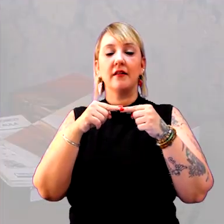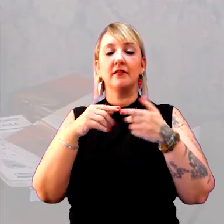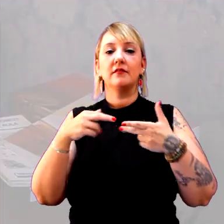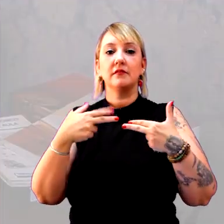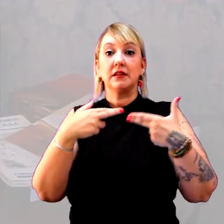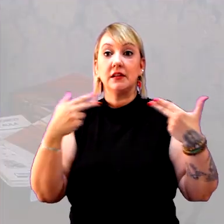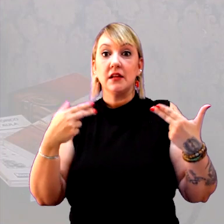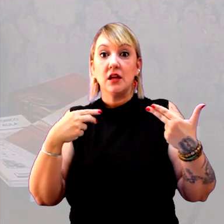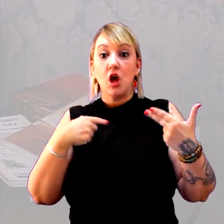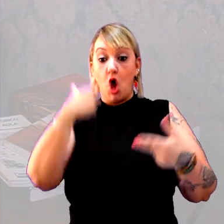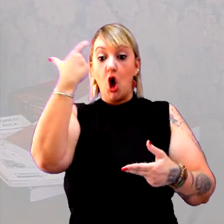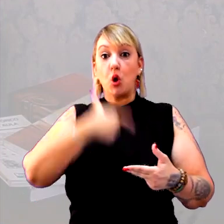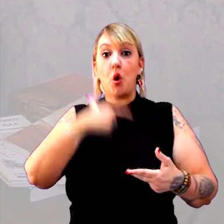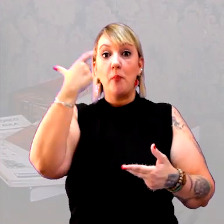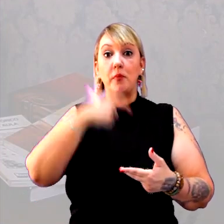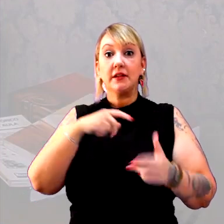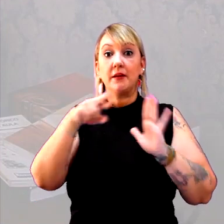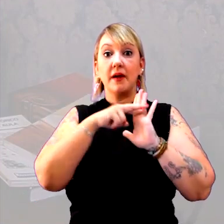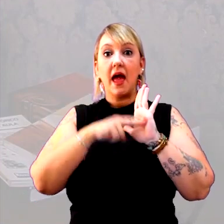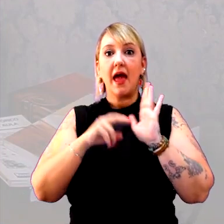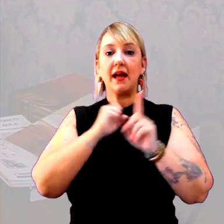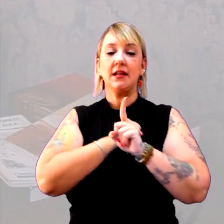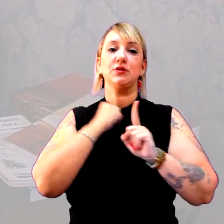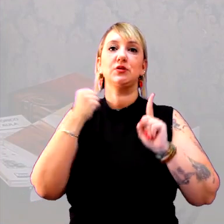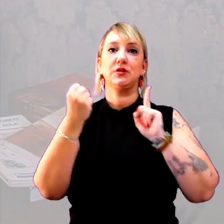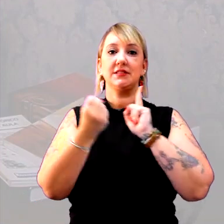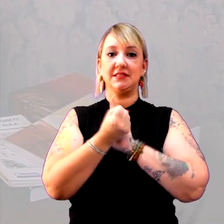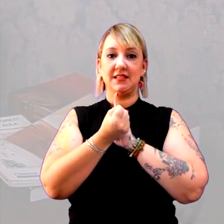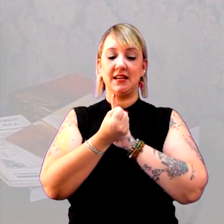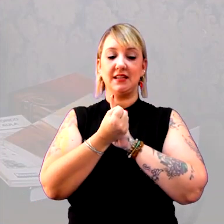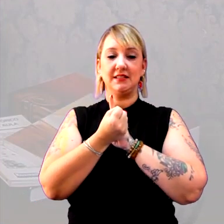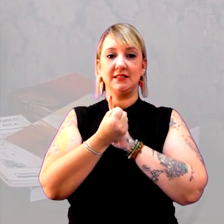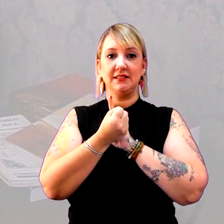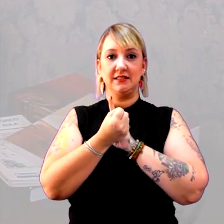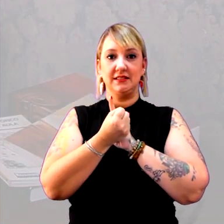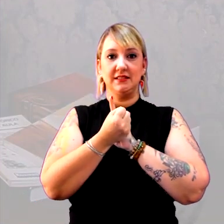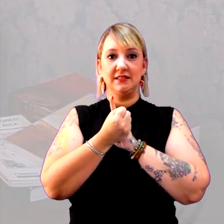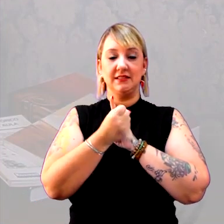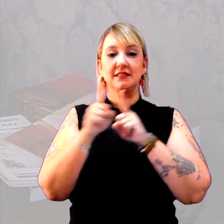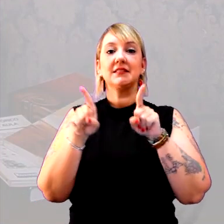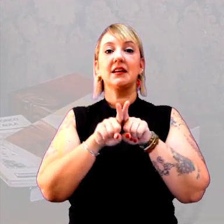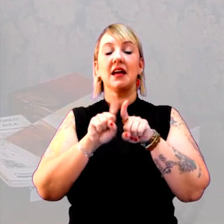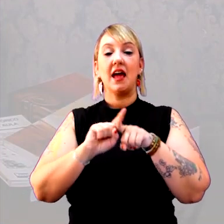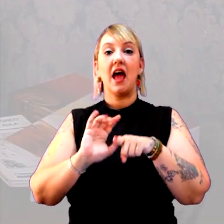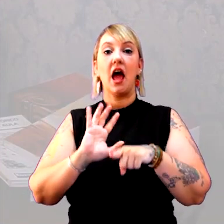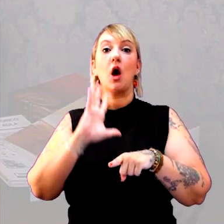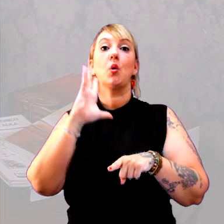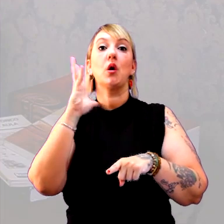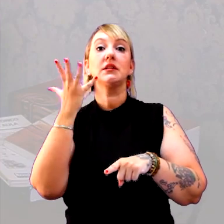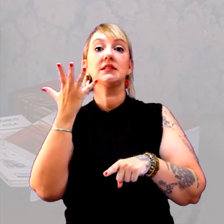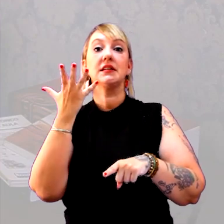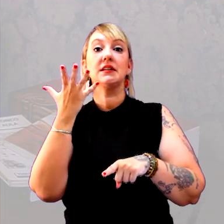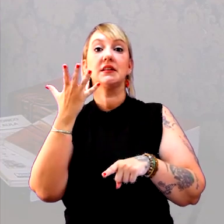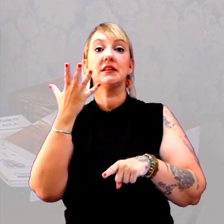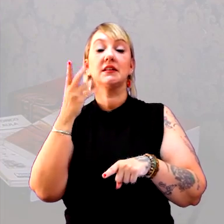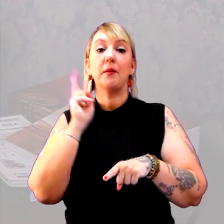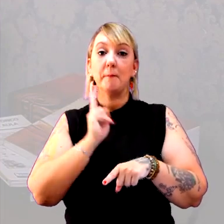Eu tinha comportamentos, regras sociais e acontecimentos que eram permanentes,